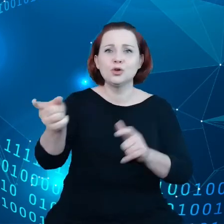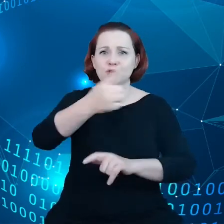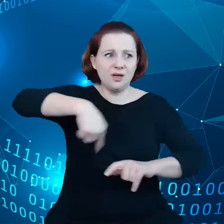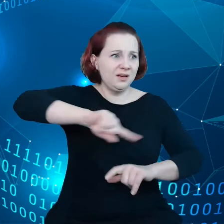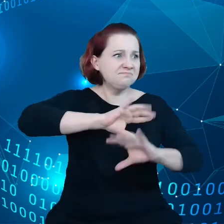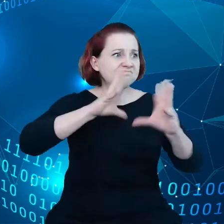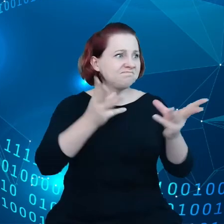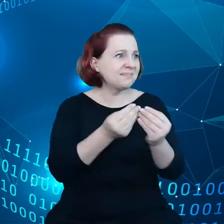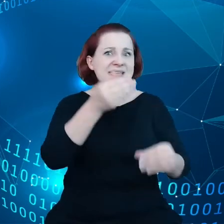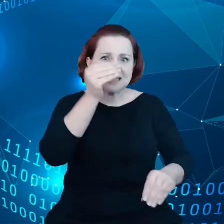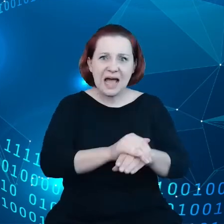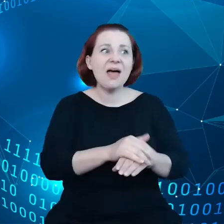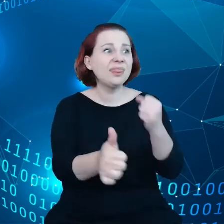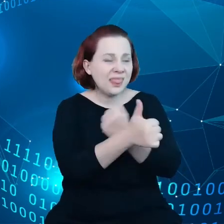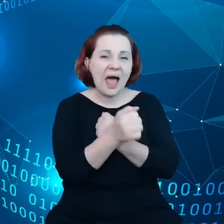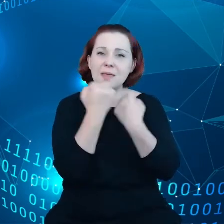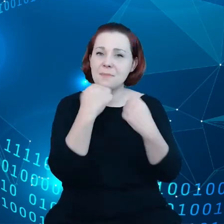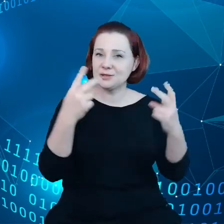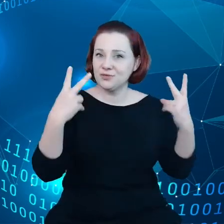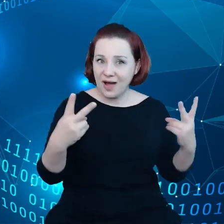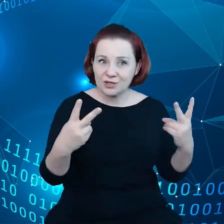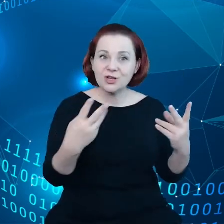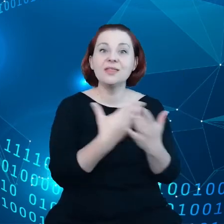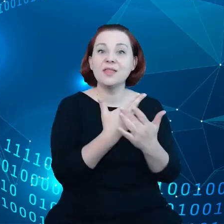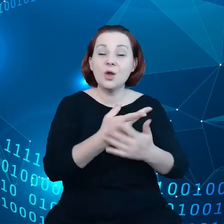że dane są ważne i udostępnianie danych jest ważne.